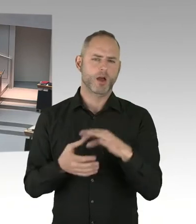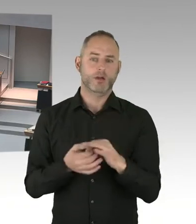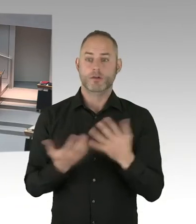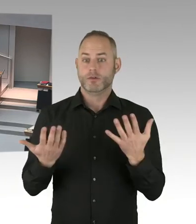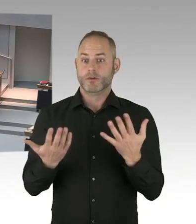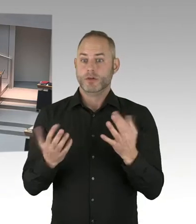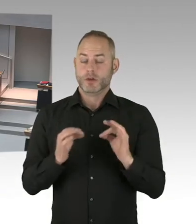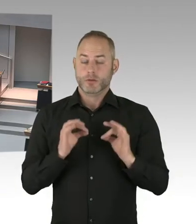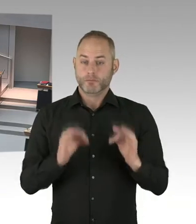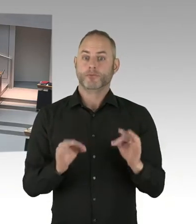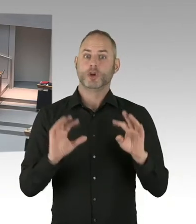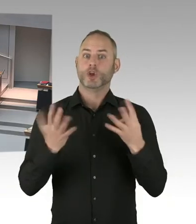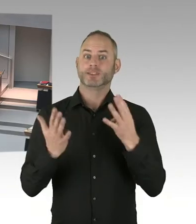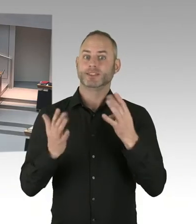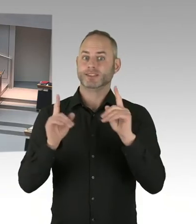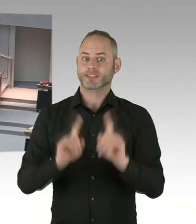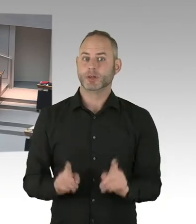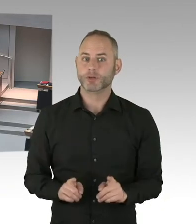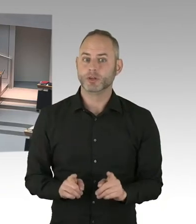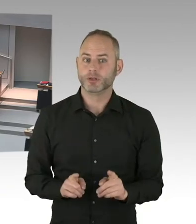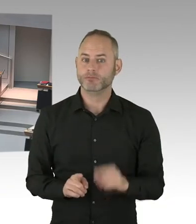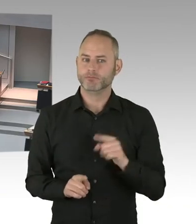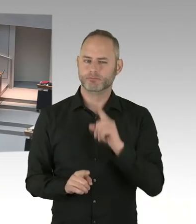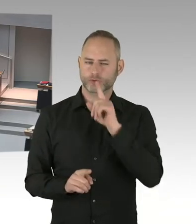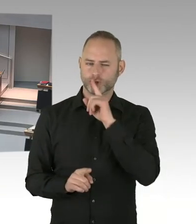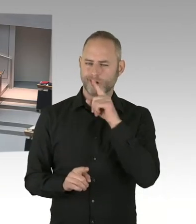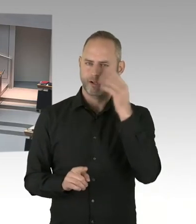(Sprecherwechsel) Frau Präsidentin, Herr Abgeordneter, wir sind natürlich in einem ständigen Austausch